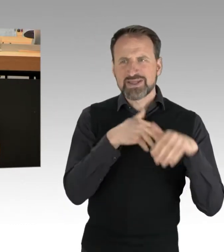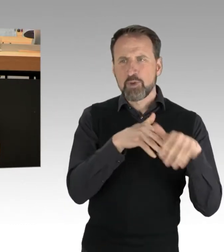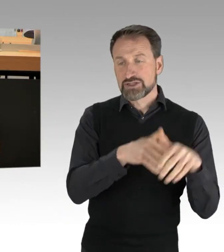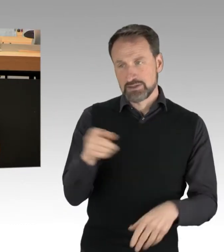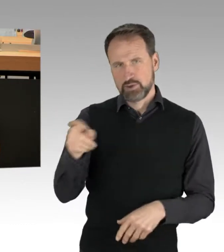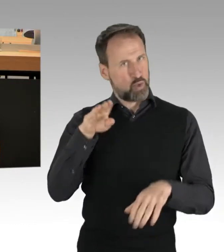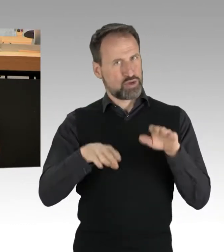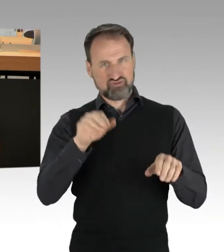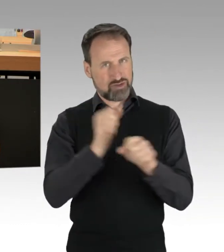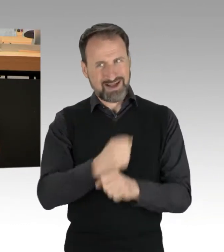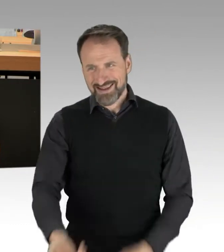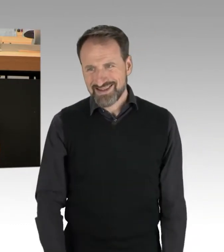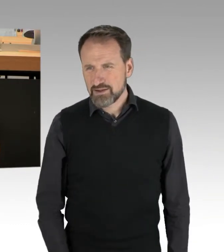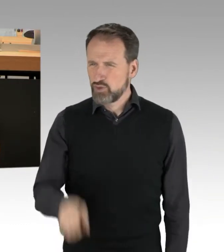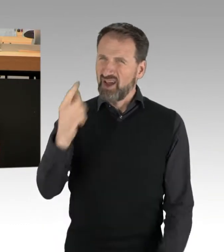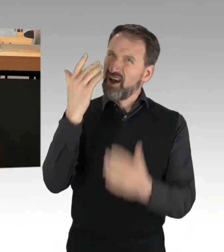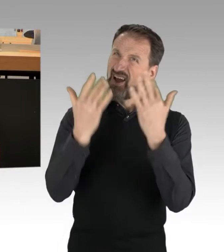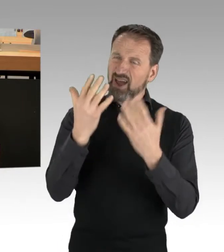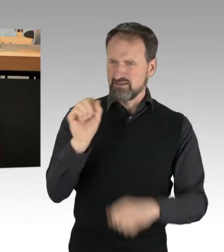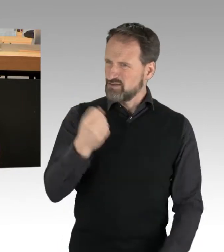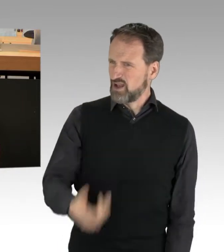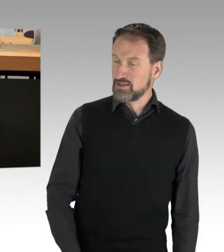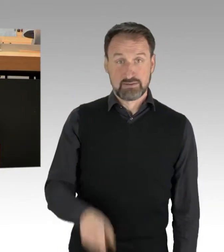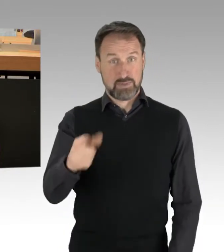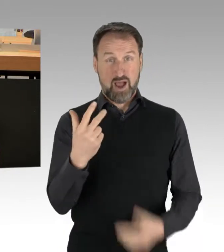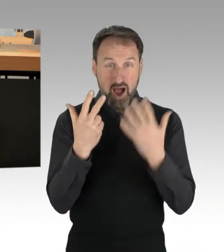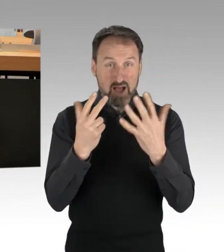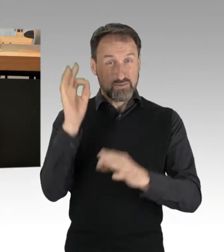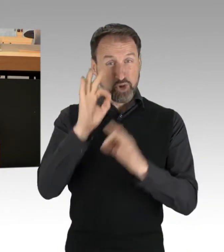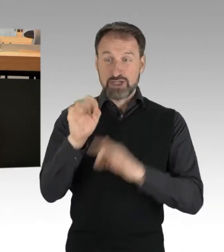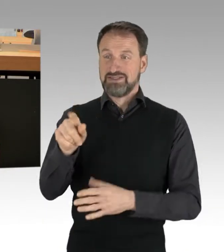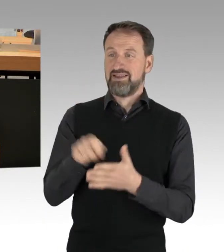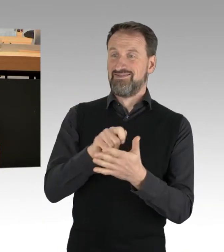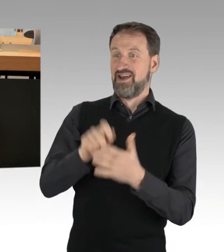wenn Sie mit Ihren 8 Prozent meinen, für das Volk sprechen zu wollen. Sie hätten nicht nur im Mathe-Unterricht,